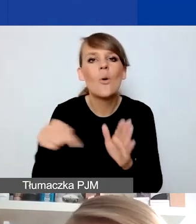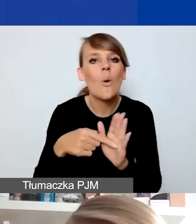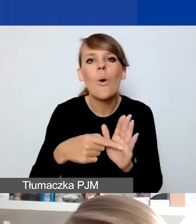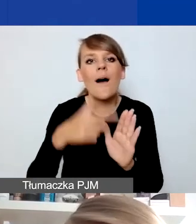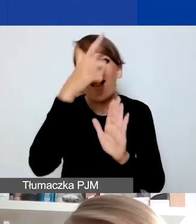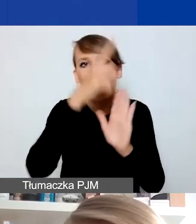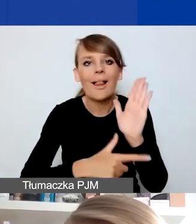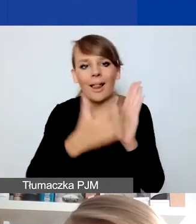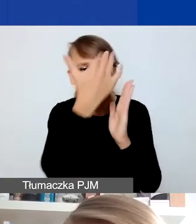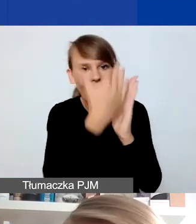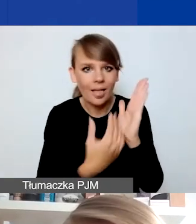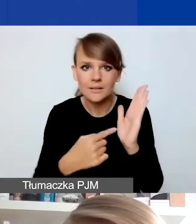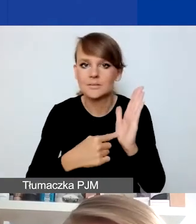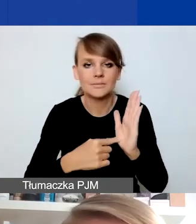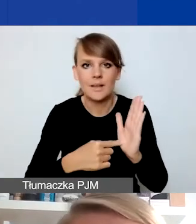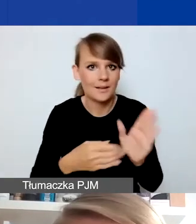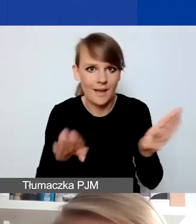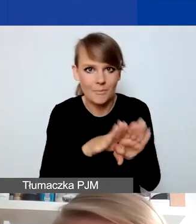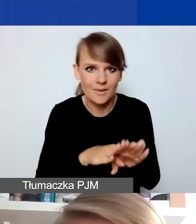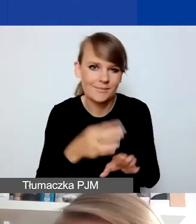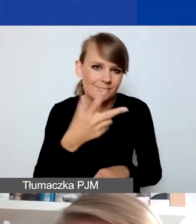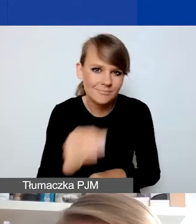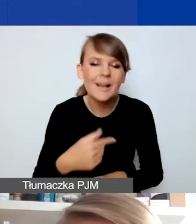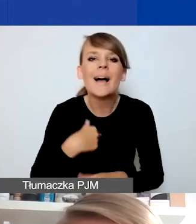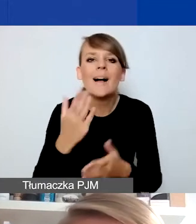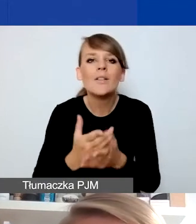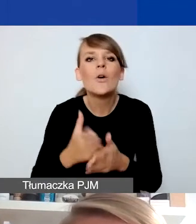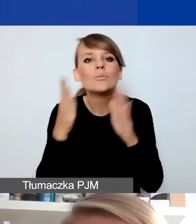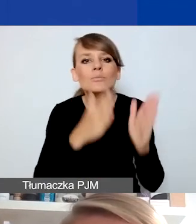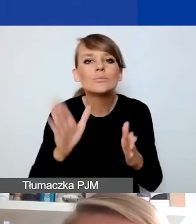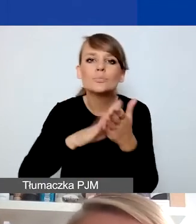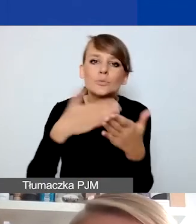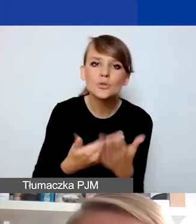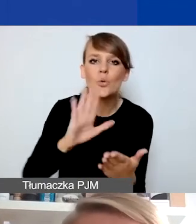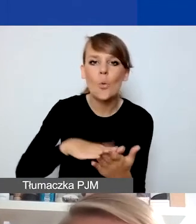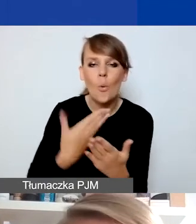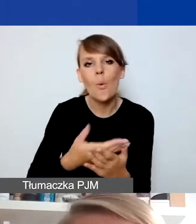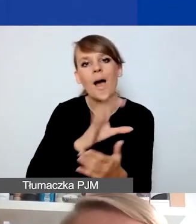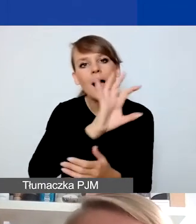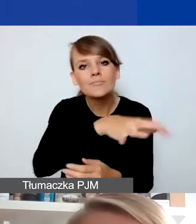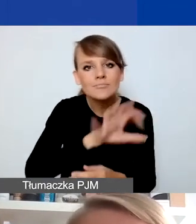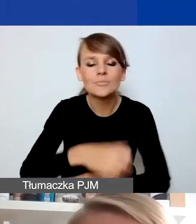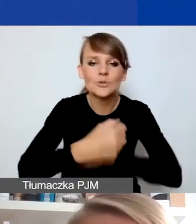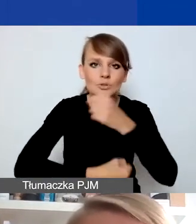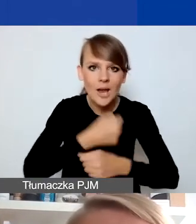Przygotowałam kilka typów przykładowych działań, które w bardziej lub mniej oczywisty sposób